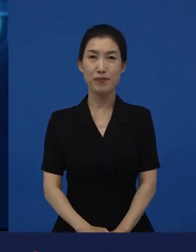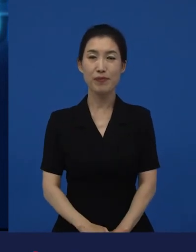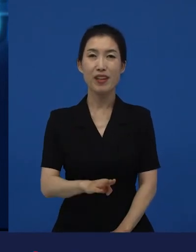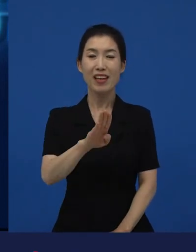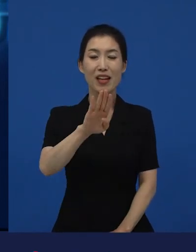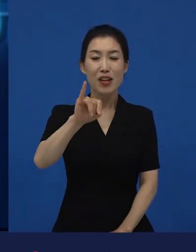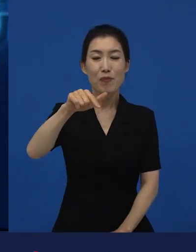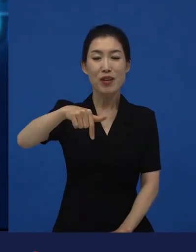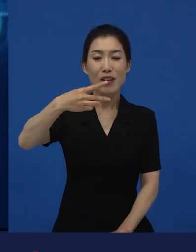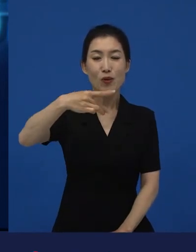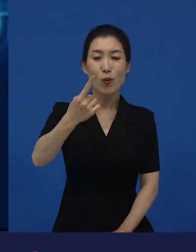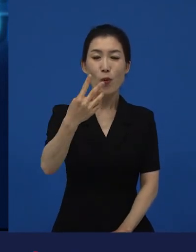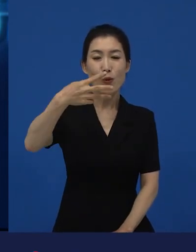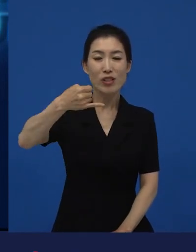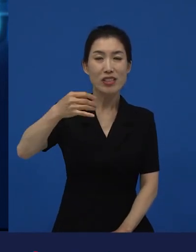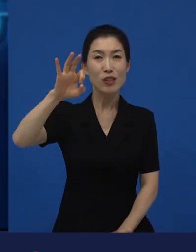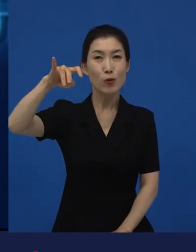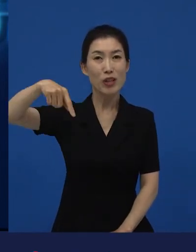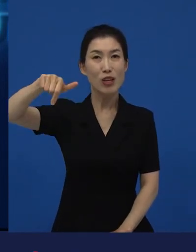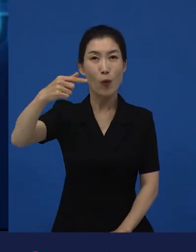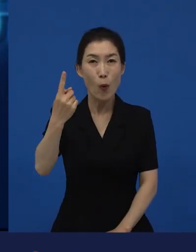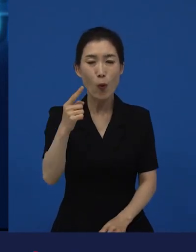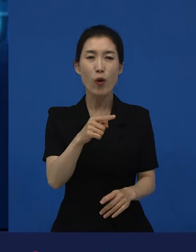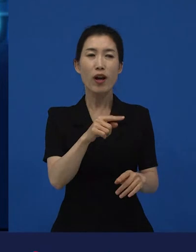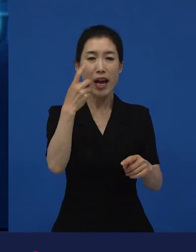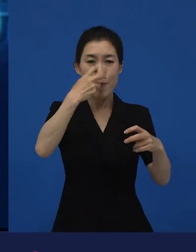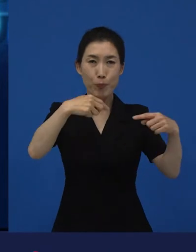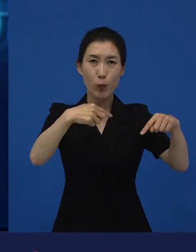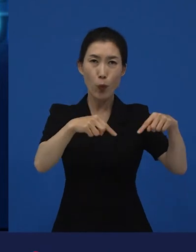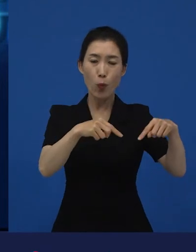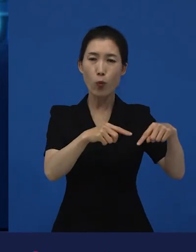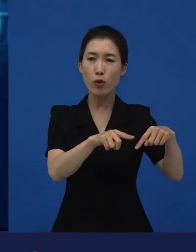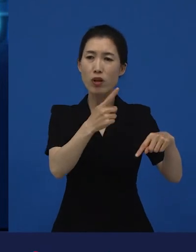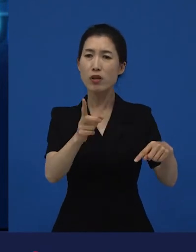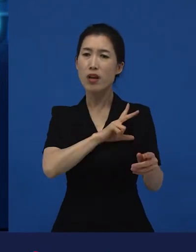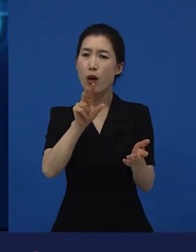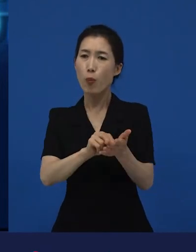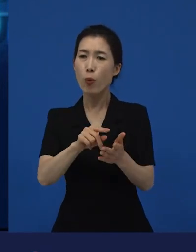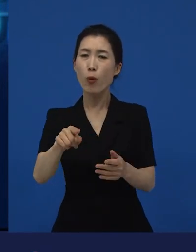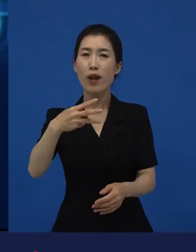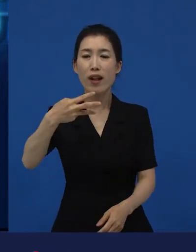빅토르 위고의 원작인 이라는 제목을 왜 썼을까?라고 봤을 때 보면